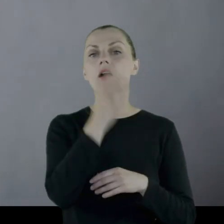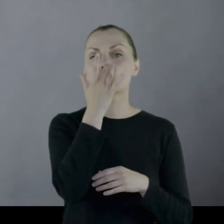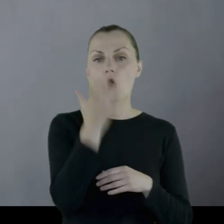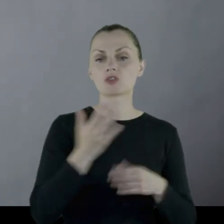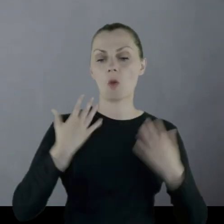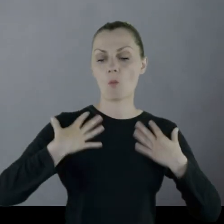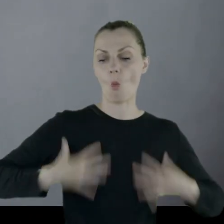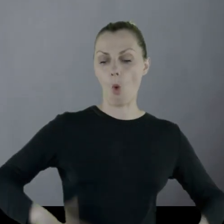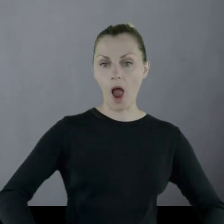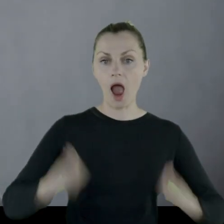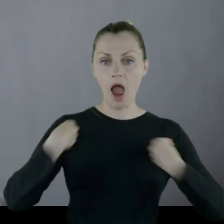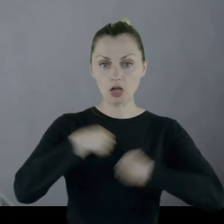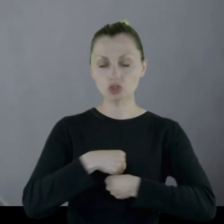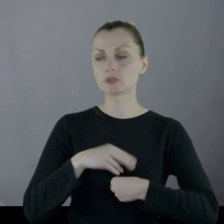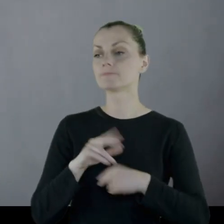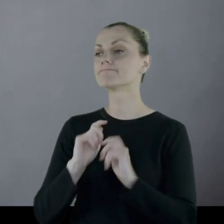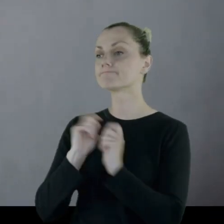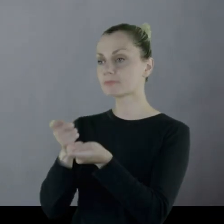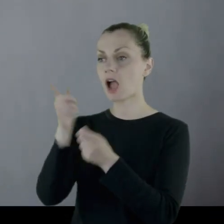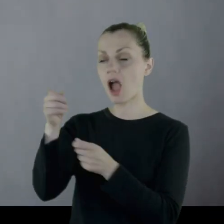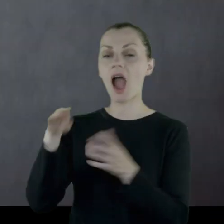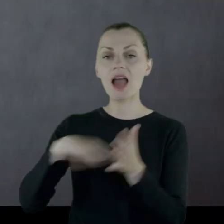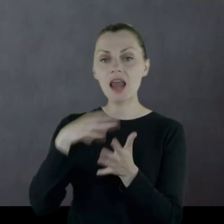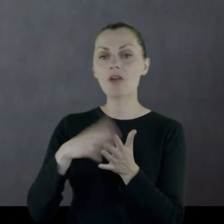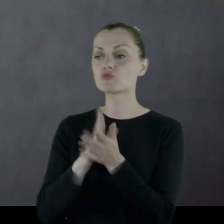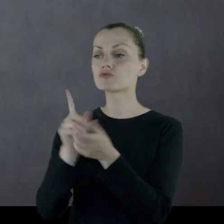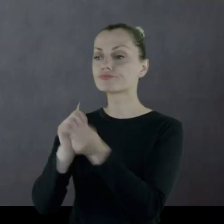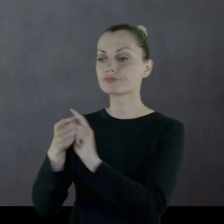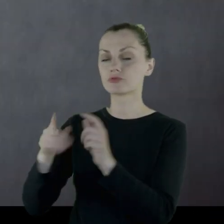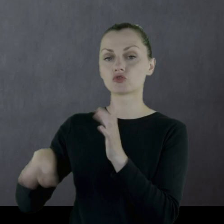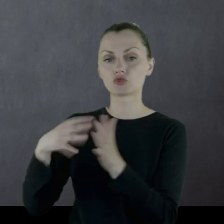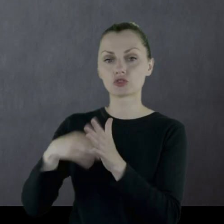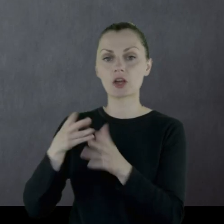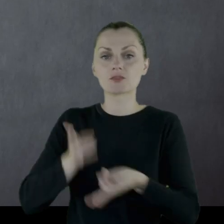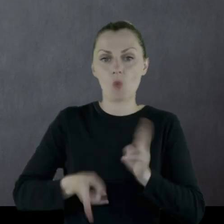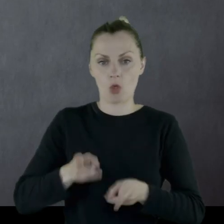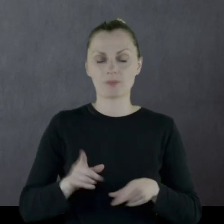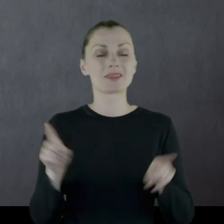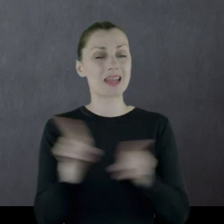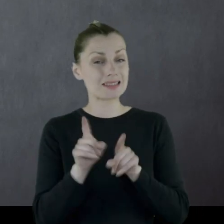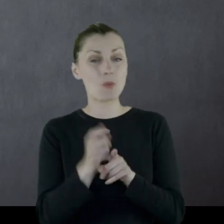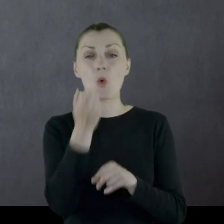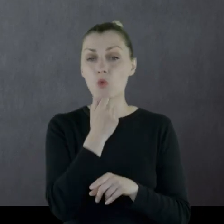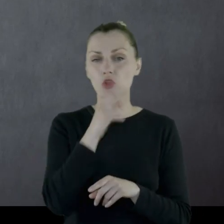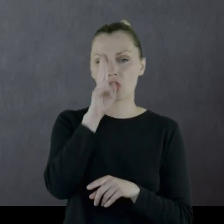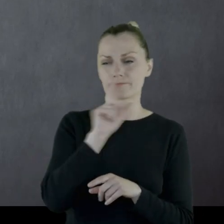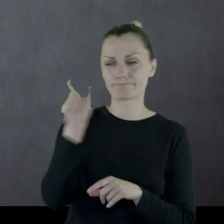aby lokalny krawiec uszył mi z niego spodnie." Podobnie było z butami. Kiedyś ukradli mu buty,